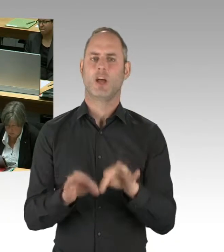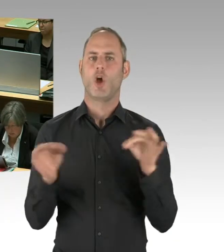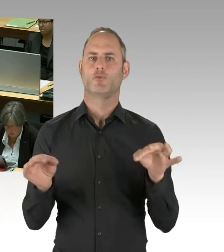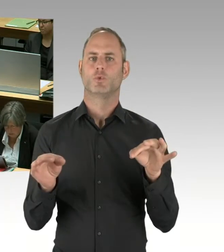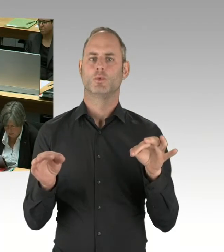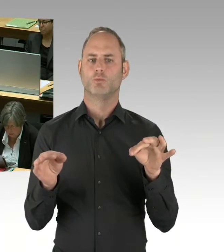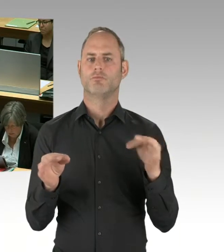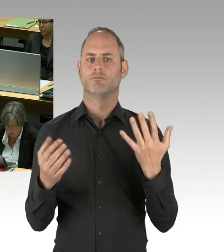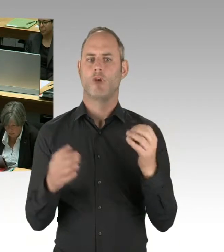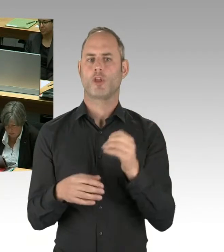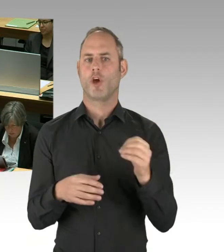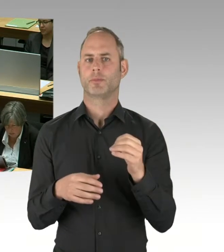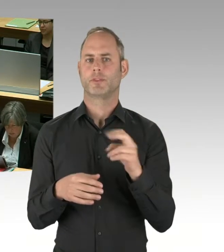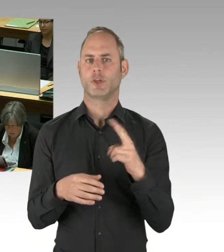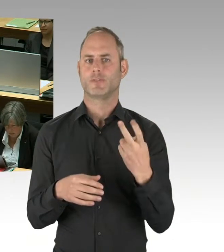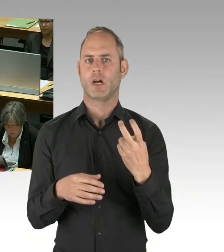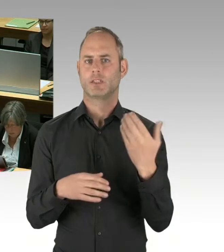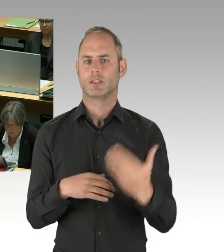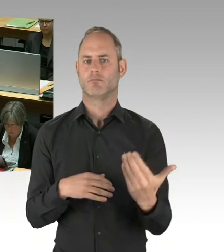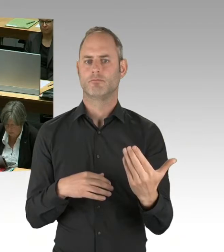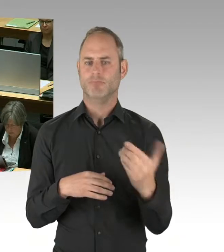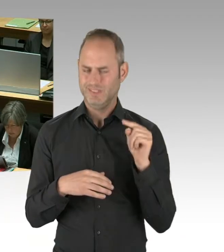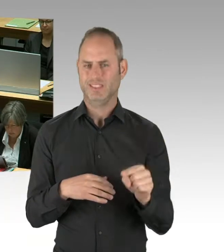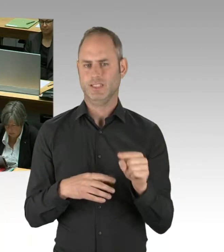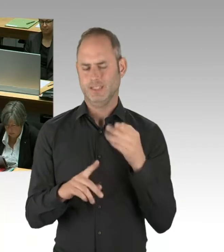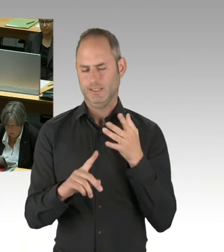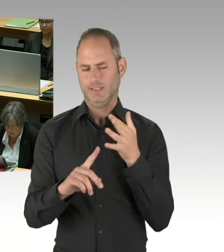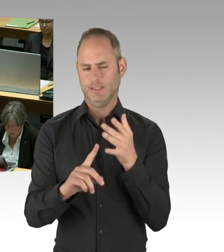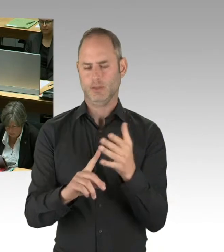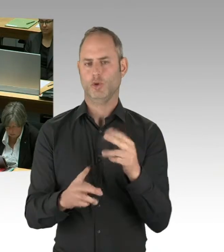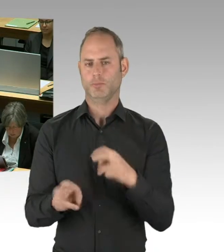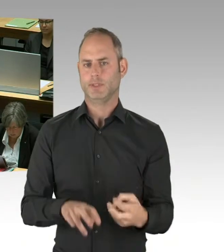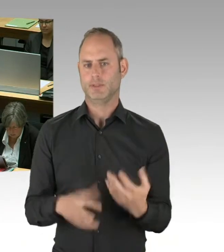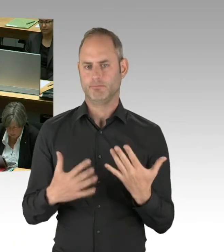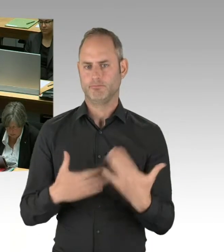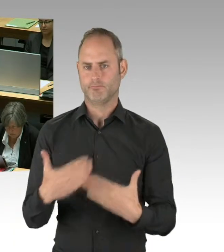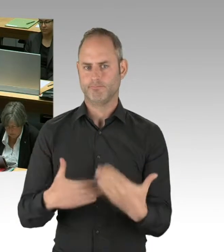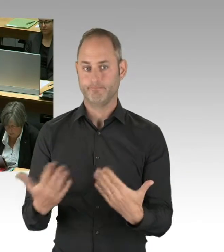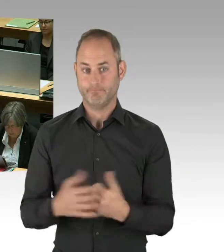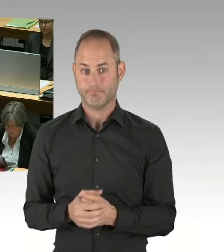Das ist auch öffentlich publiziert worden bei der Entrauchungsanlage, wo ja einige hier im Hohen Haus,